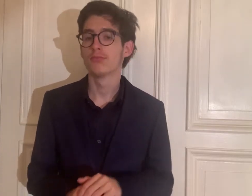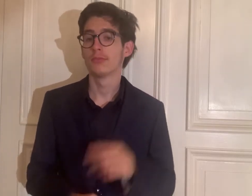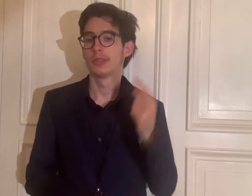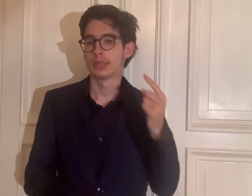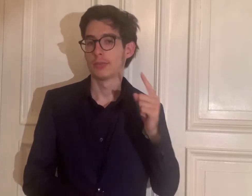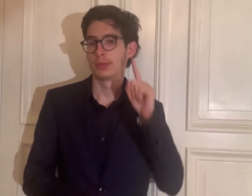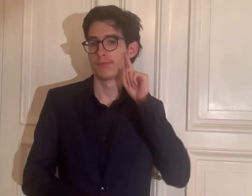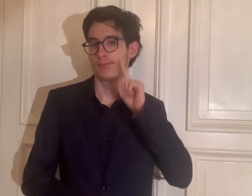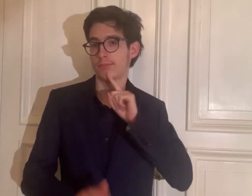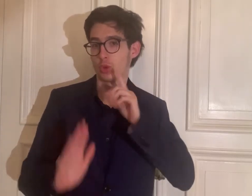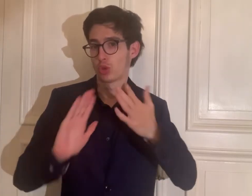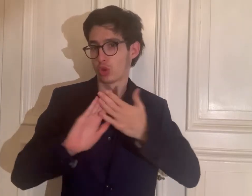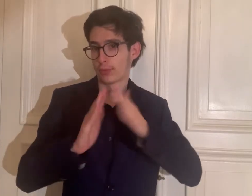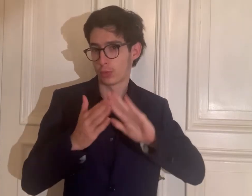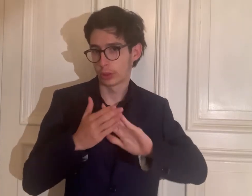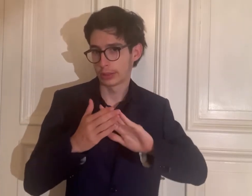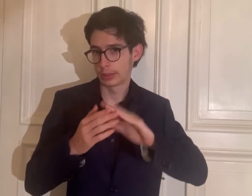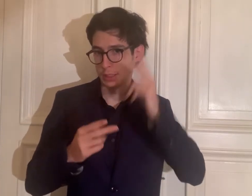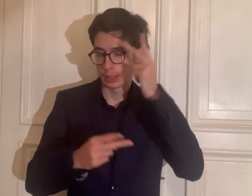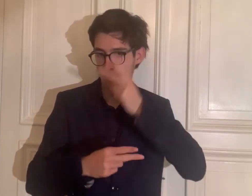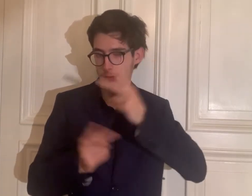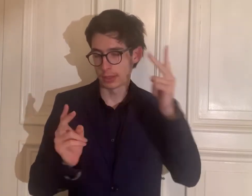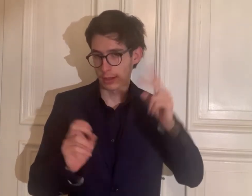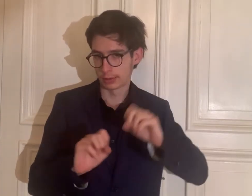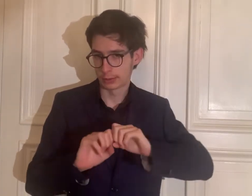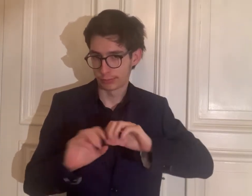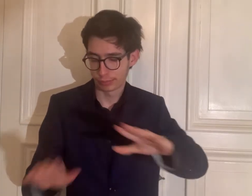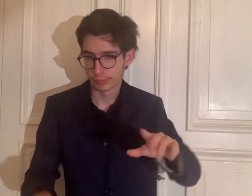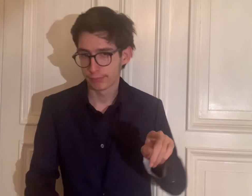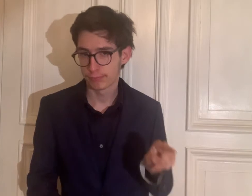Sie ist in der gehörlosen Community bekannt.